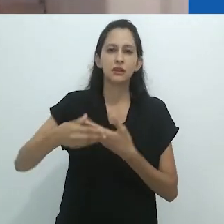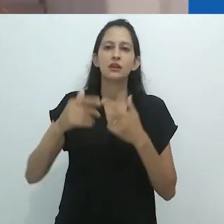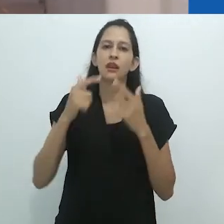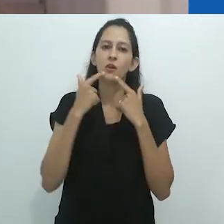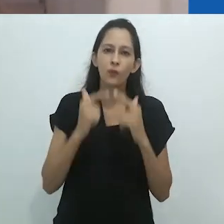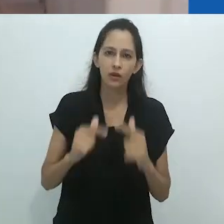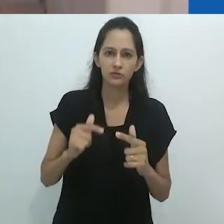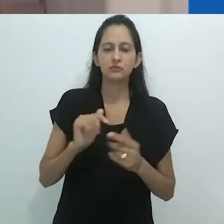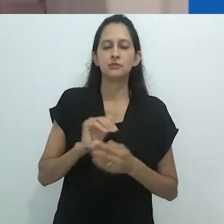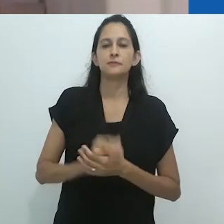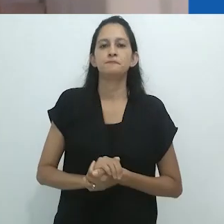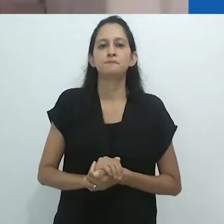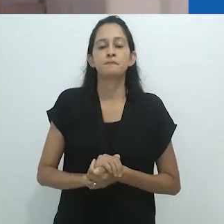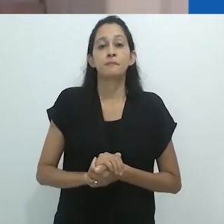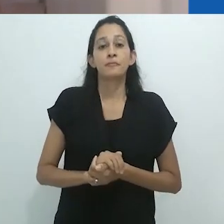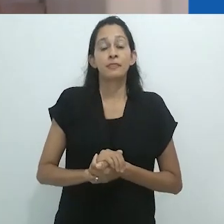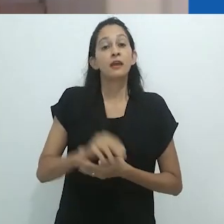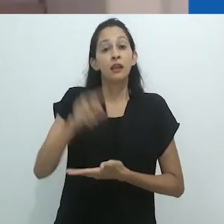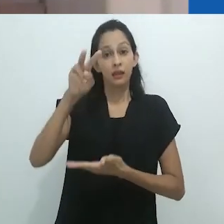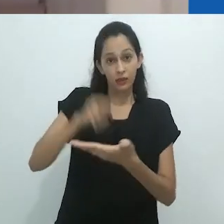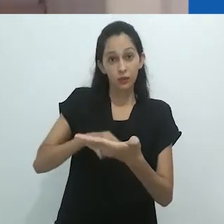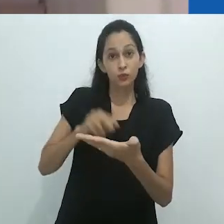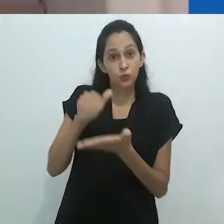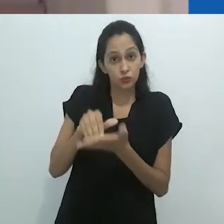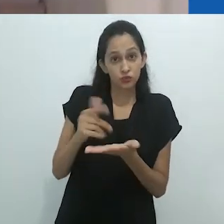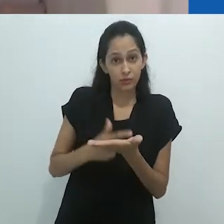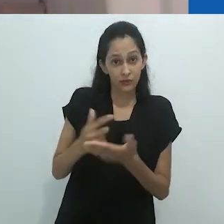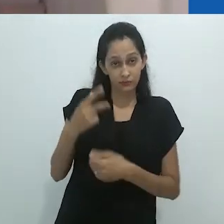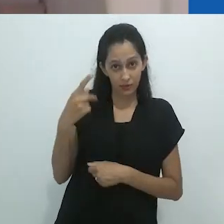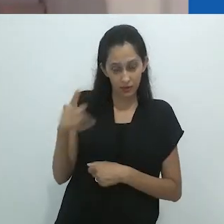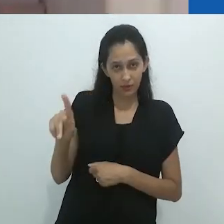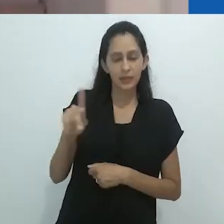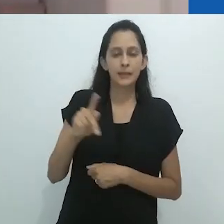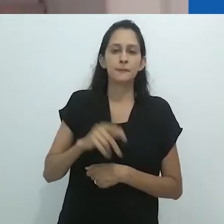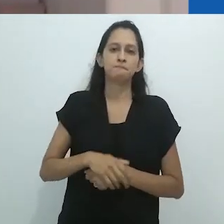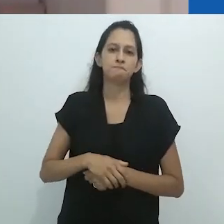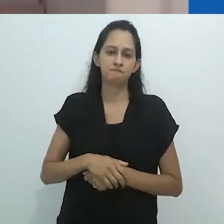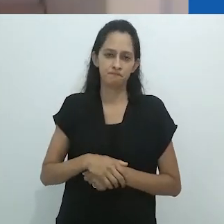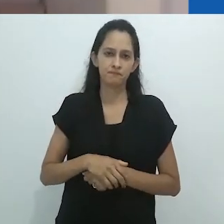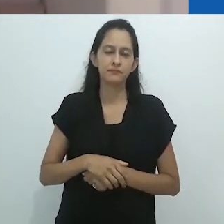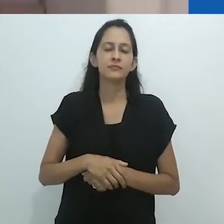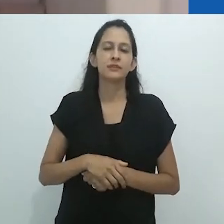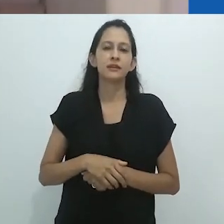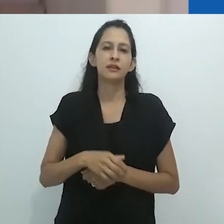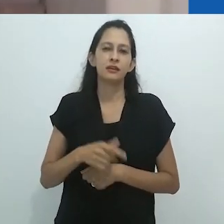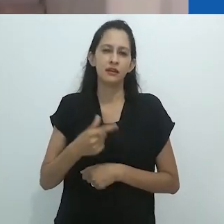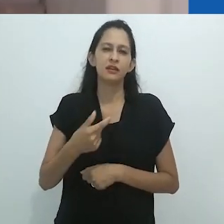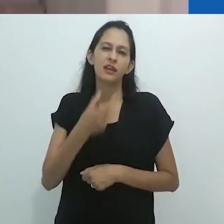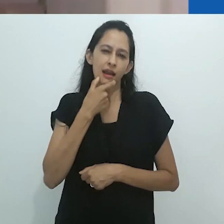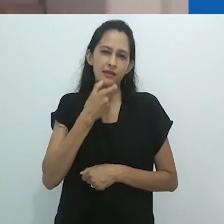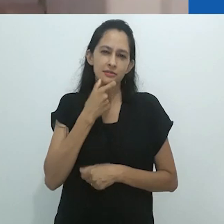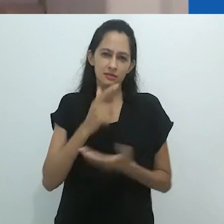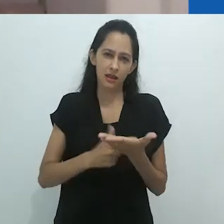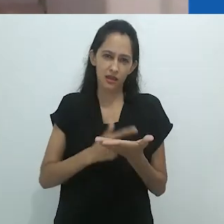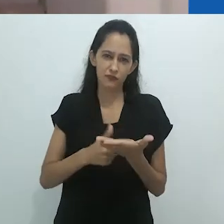Mastery of Non-Mastery in the age of meltdown, lançado em julho de 2020, impressiona mais uma vez